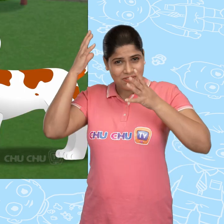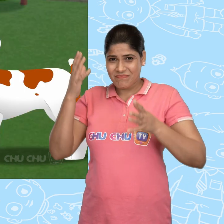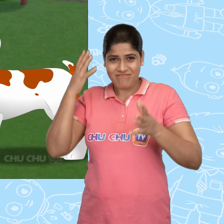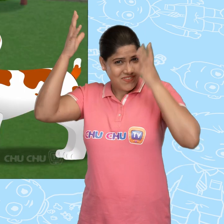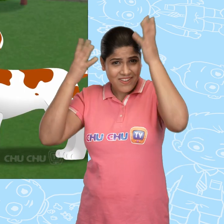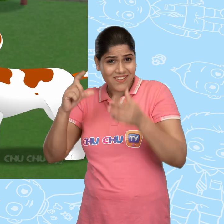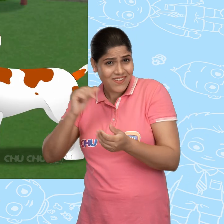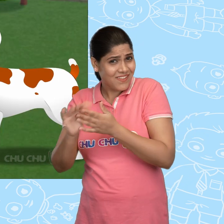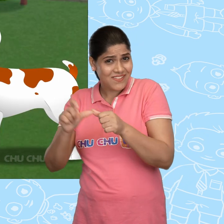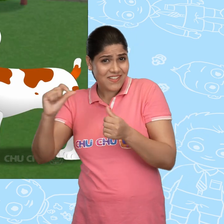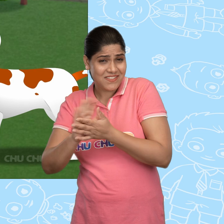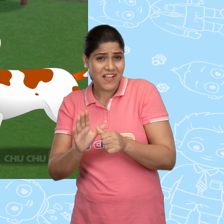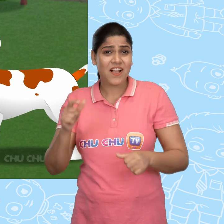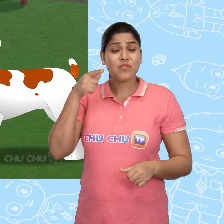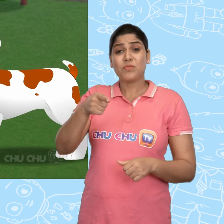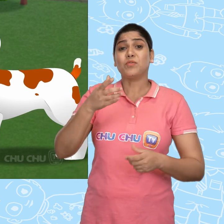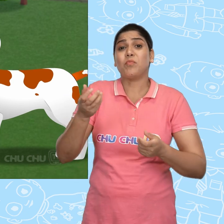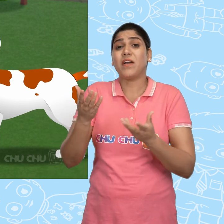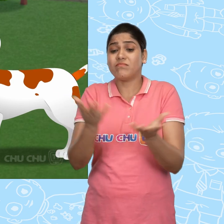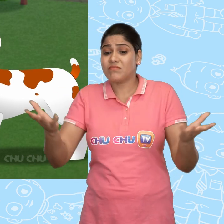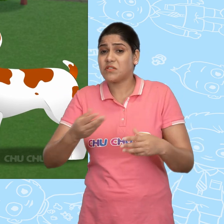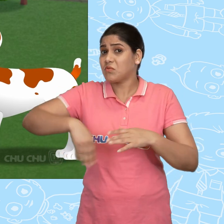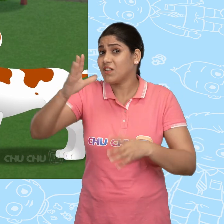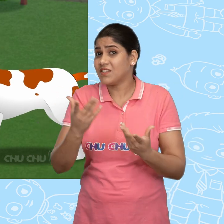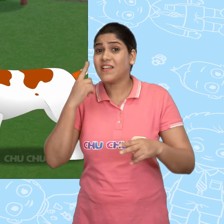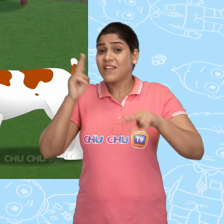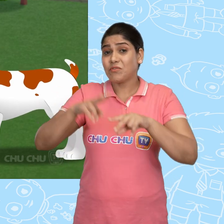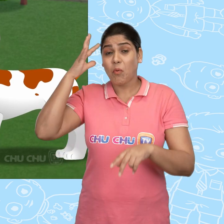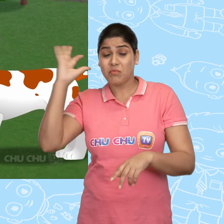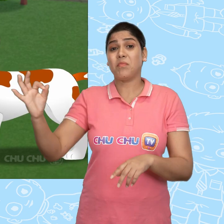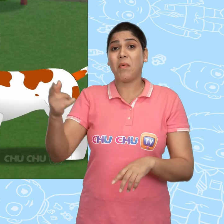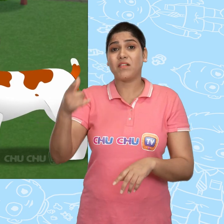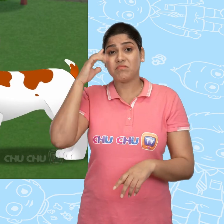दुखी मत हो ChaCha! कोई भी तुम्हारी चीज़ नहीं ले सकता अगर तुम होशियार हो.